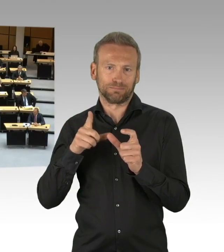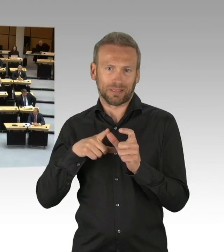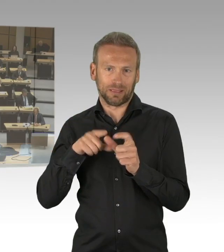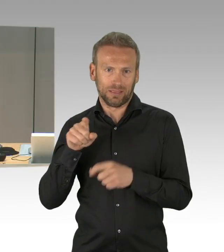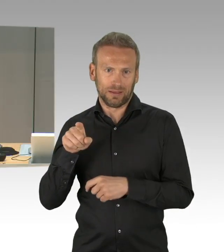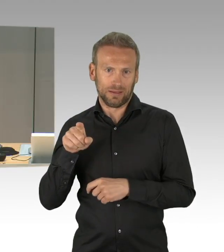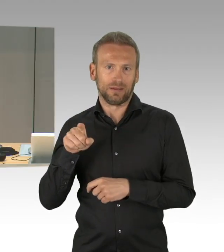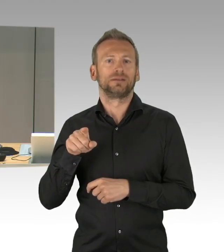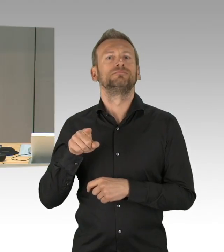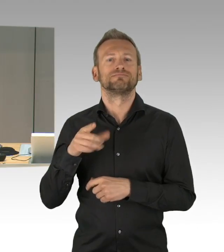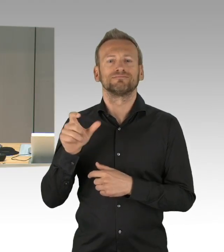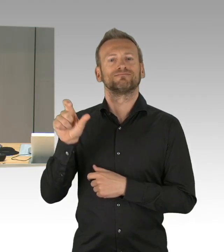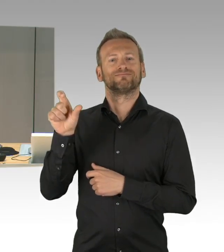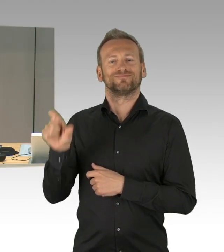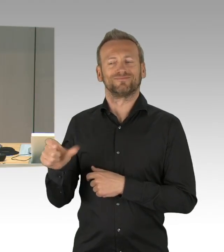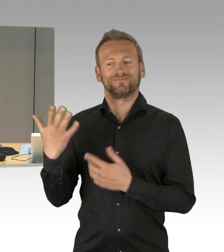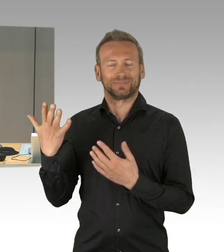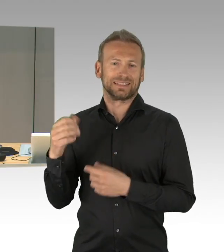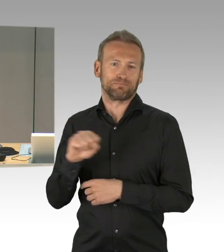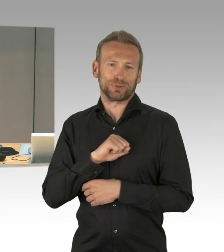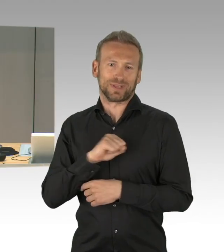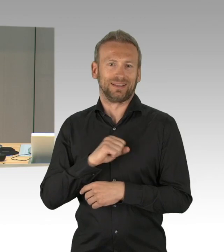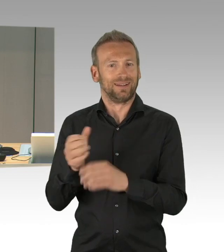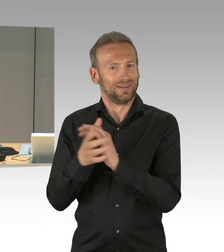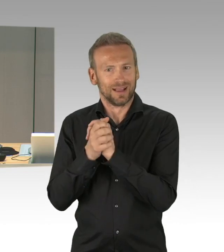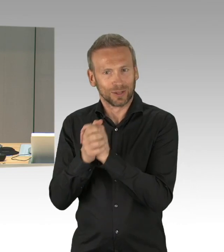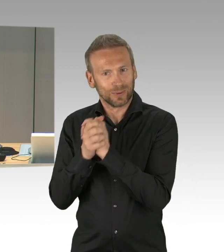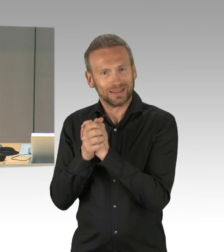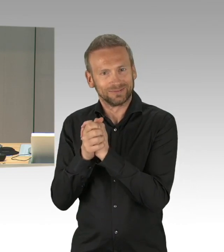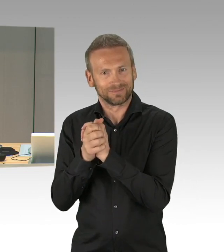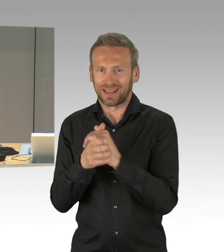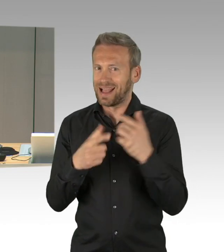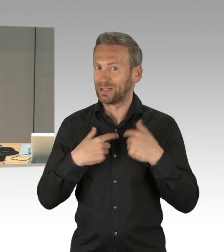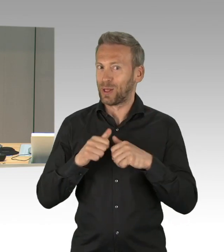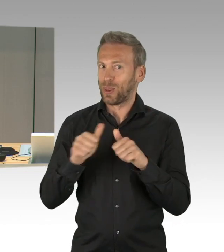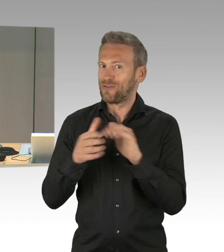Zum Organisatorischen darf ich darauf hinweisen, dass die in der letzten Plenarsitzung praktizierten Vorkehrungen